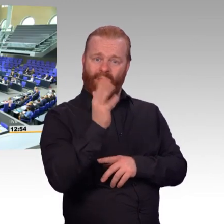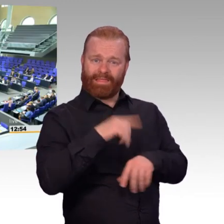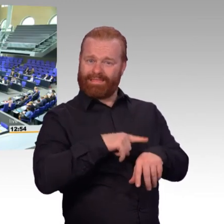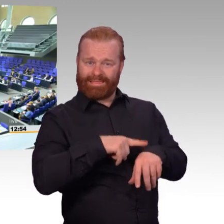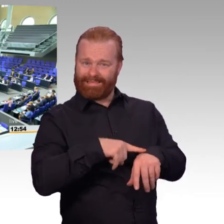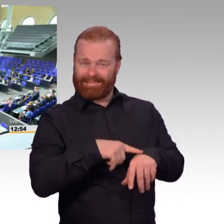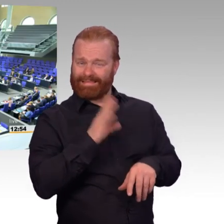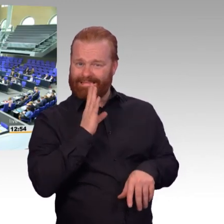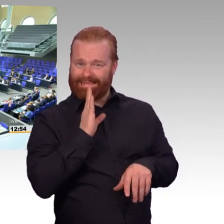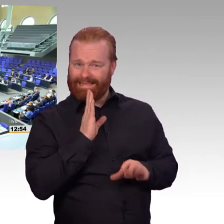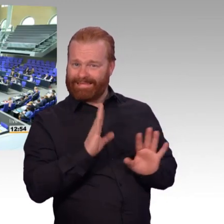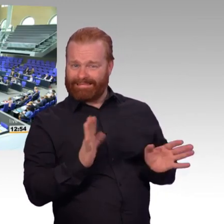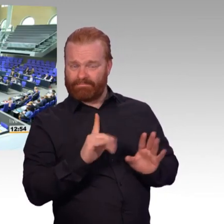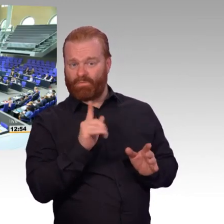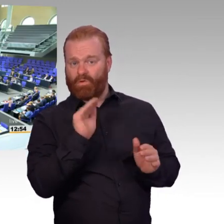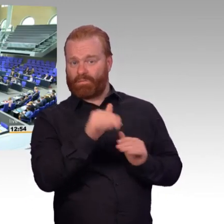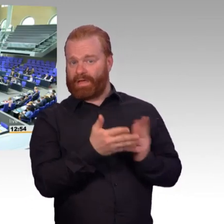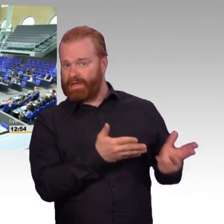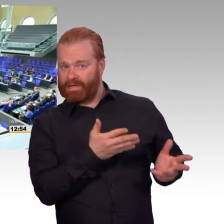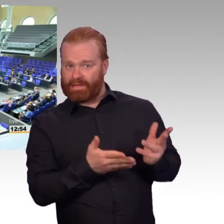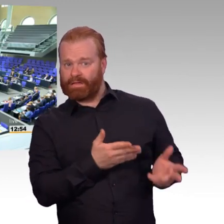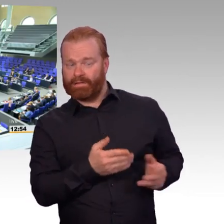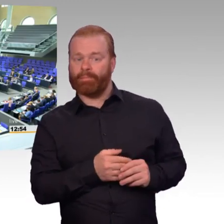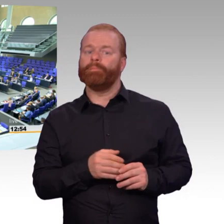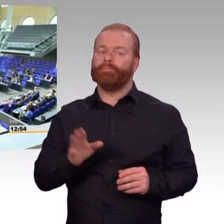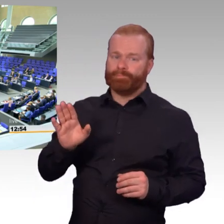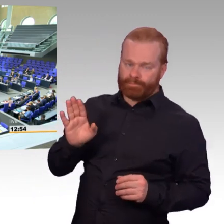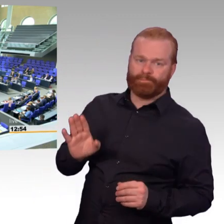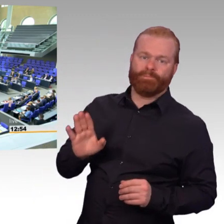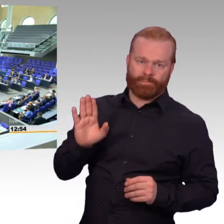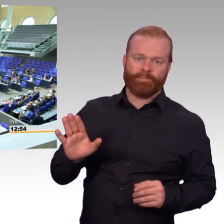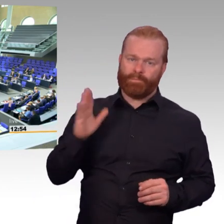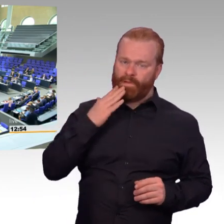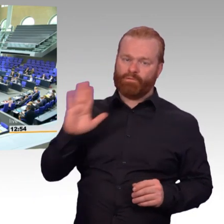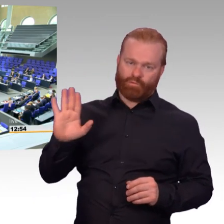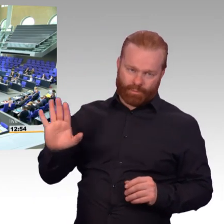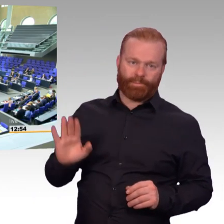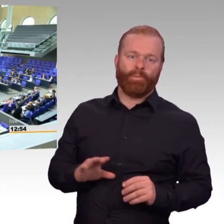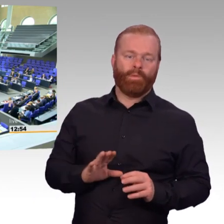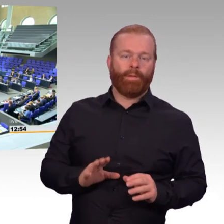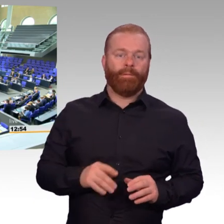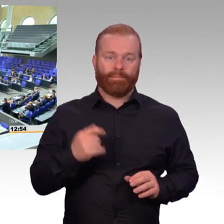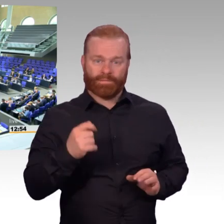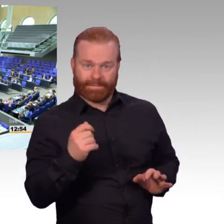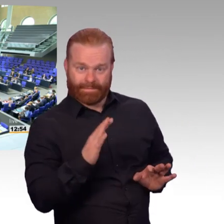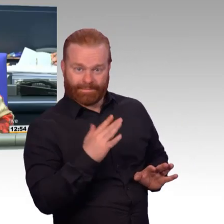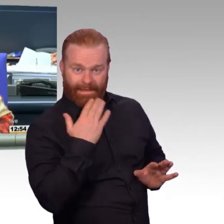(Beifall) (Präsident) Vielen Dank, Herr Veith.